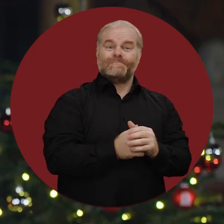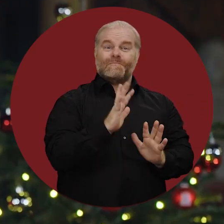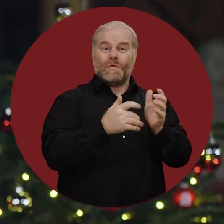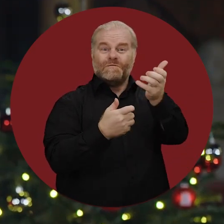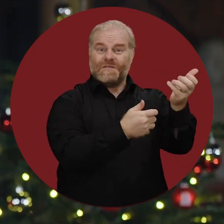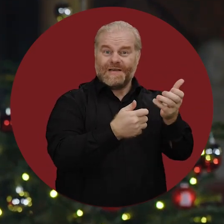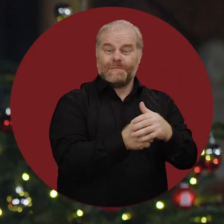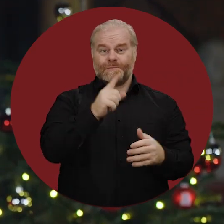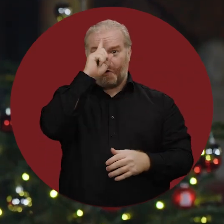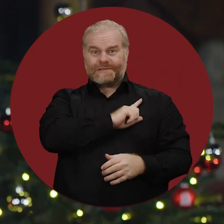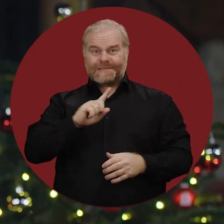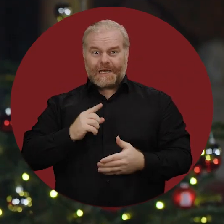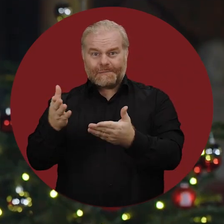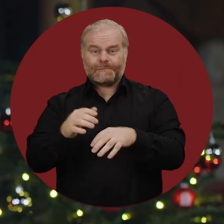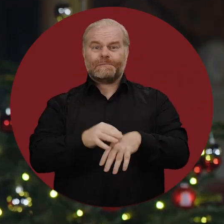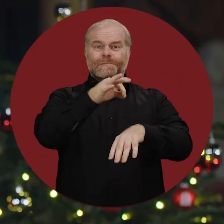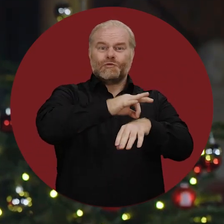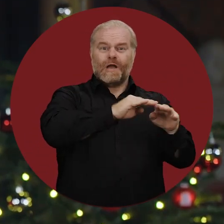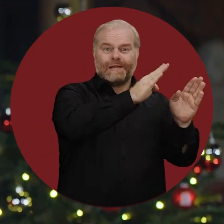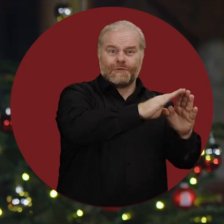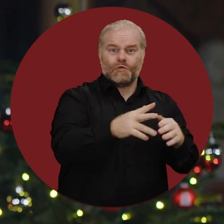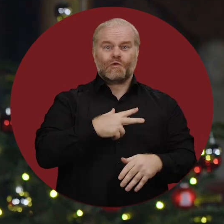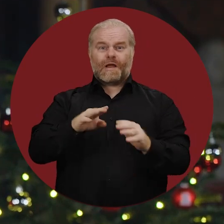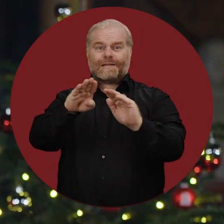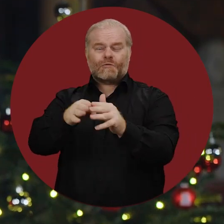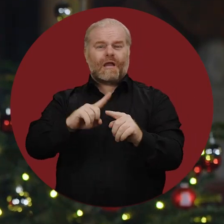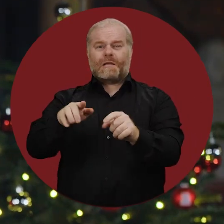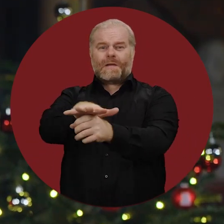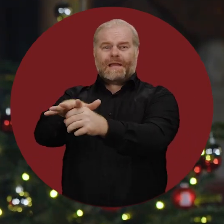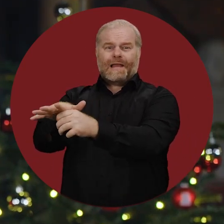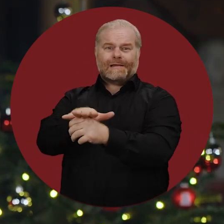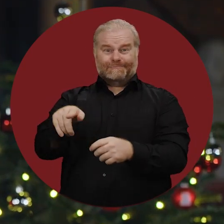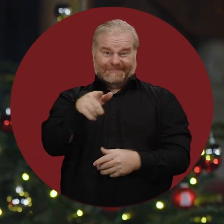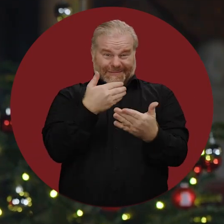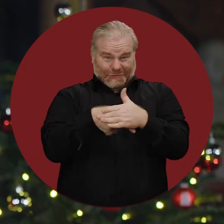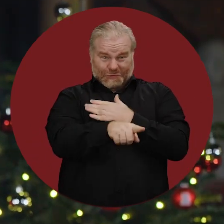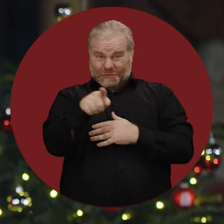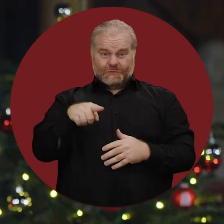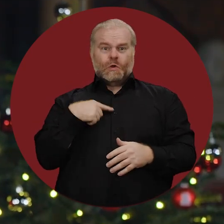bei Feuerwehr und Polizei, in medizinischen und sozialen Einrichtungen und vielen weiteren Bereichen,